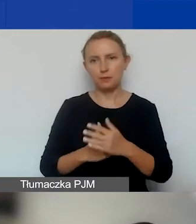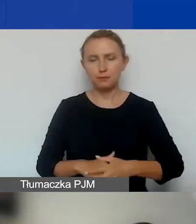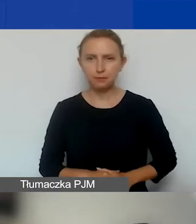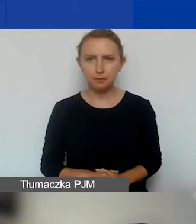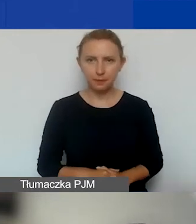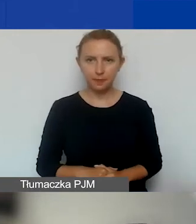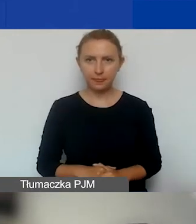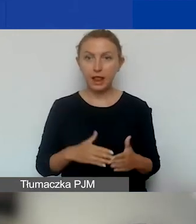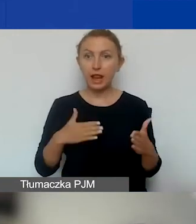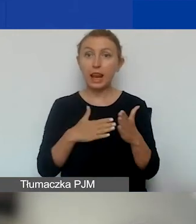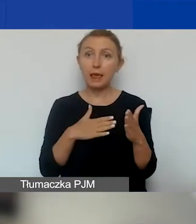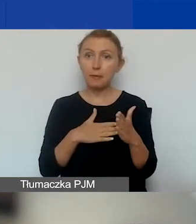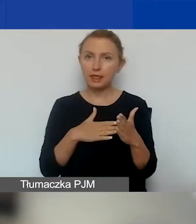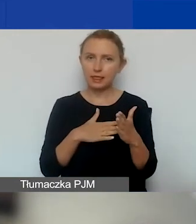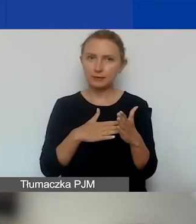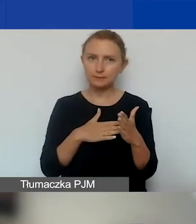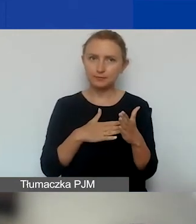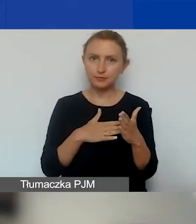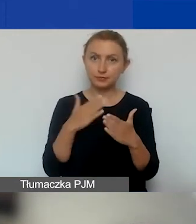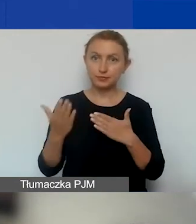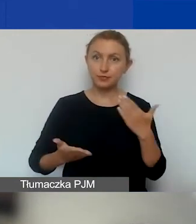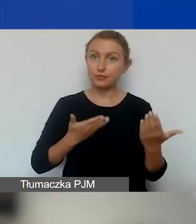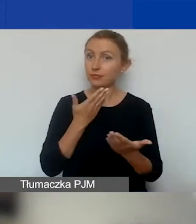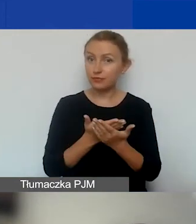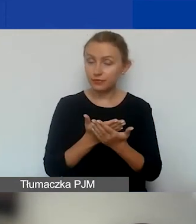Limity składania wniosków.